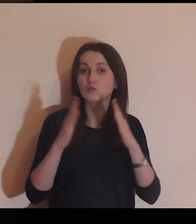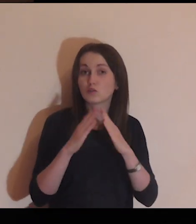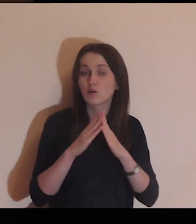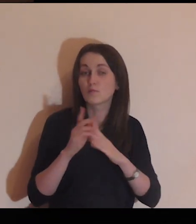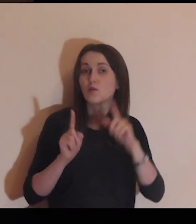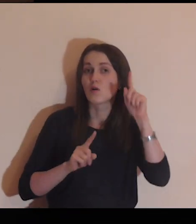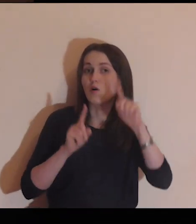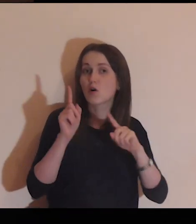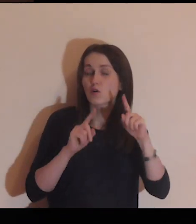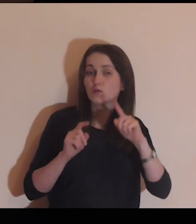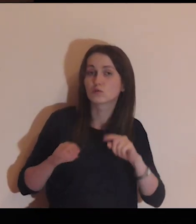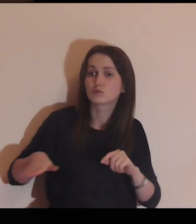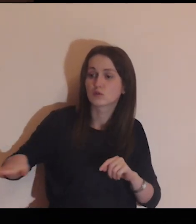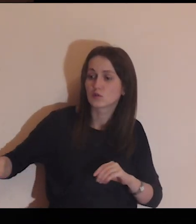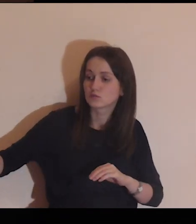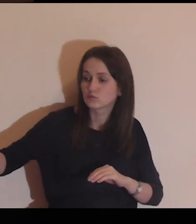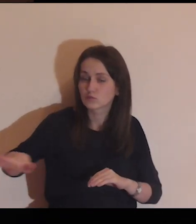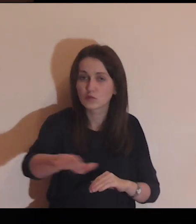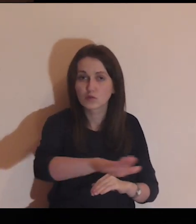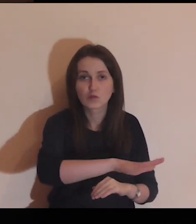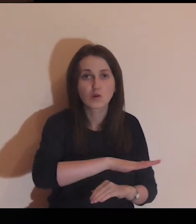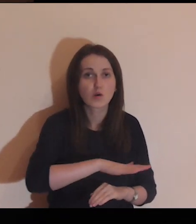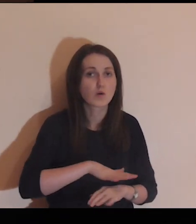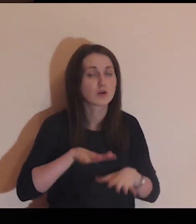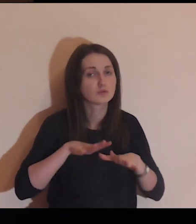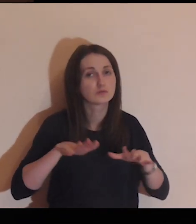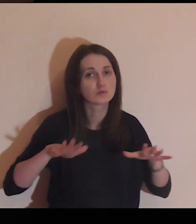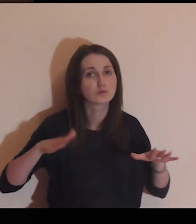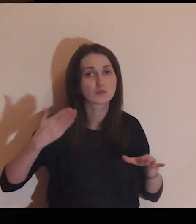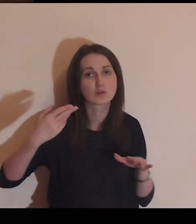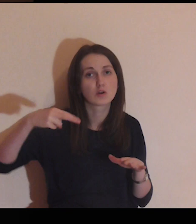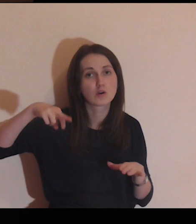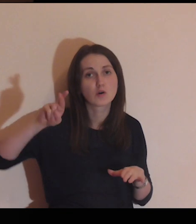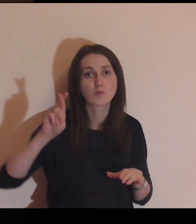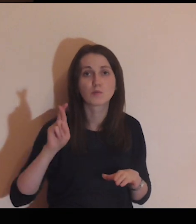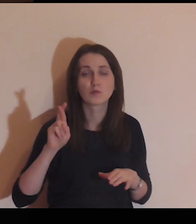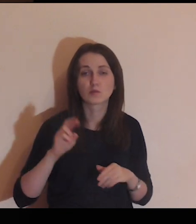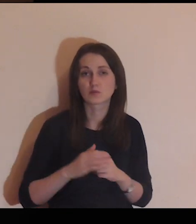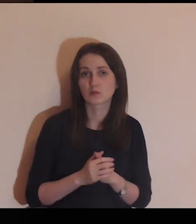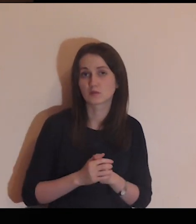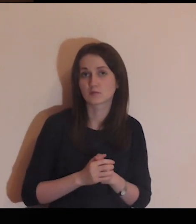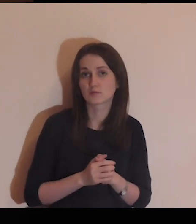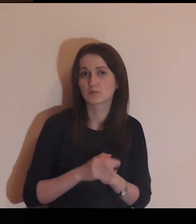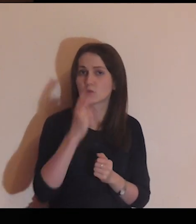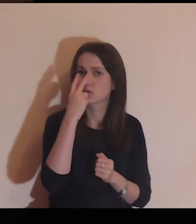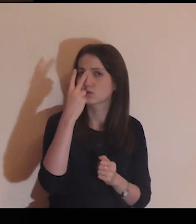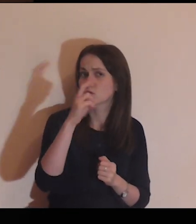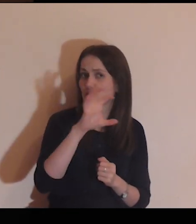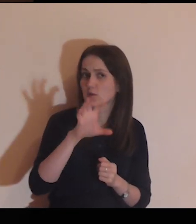Dom i ogród jest otoczony dużym murem.